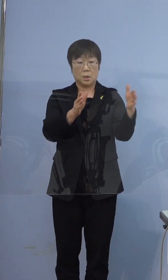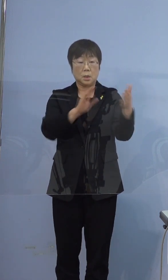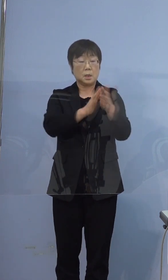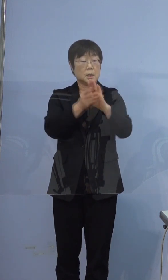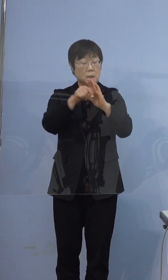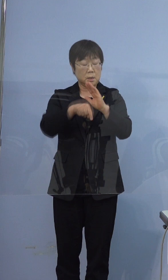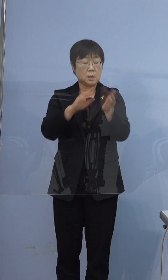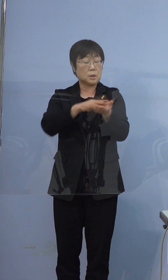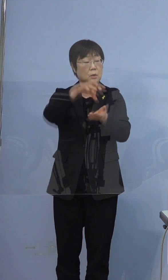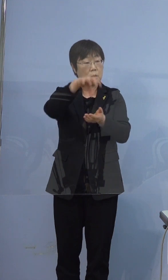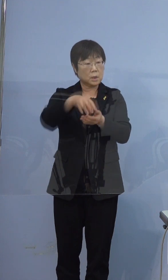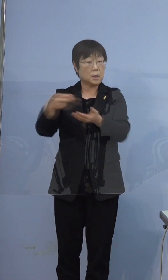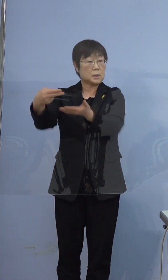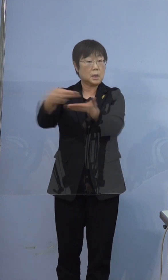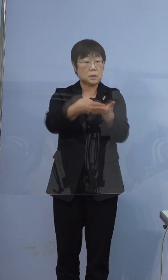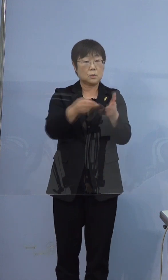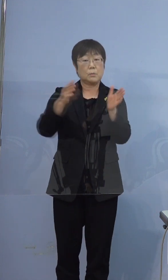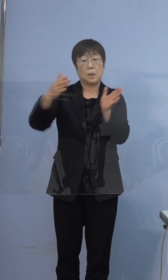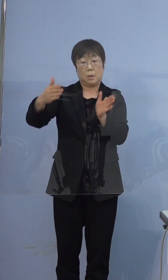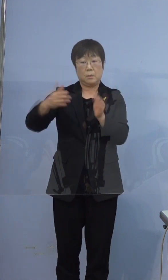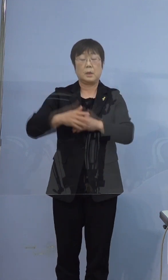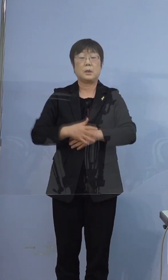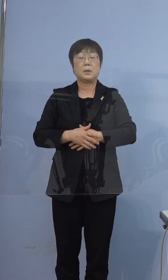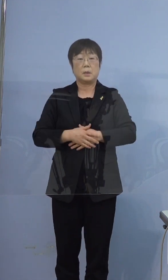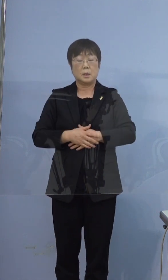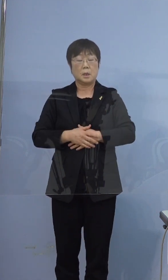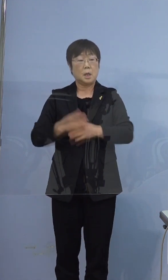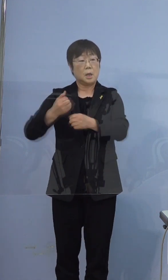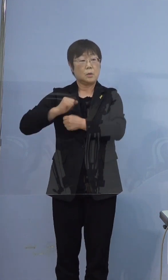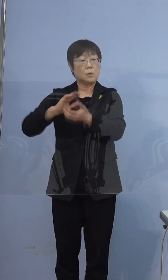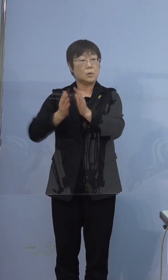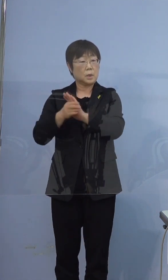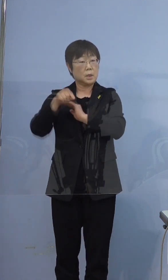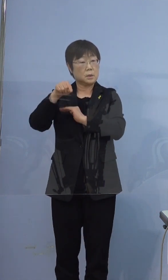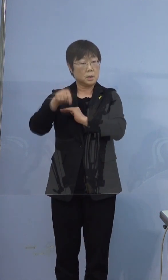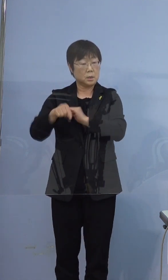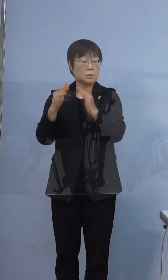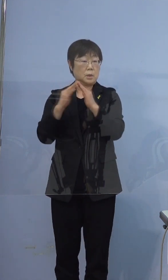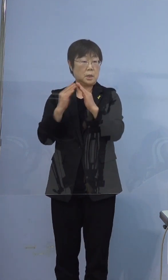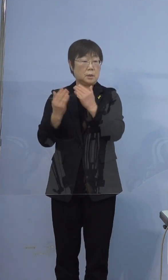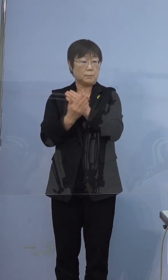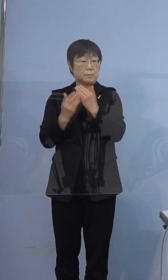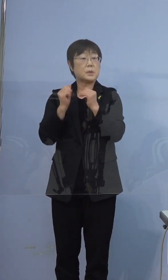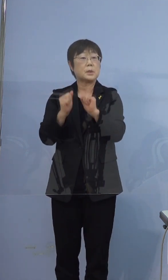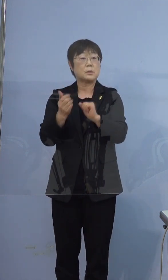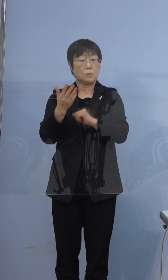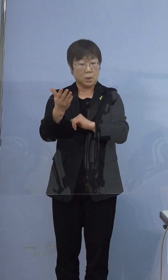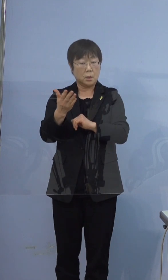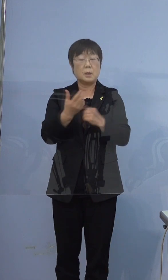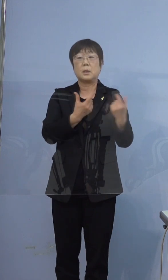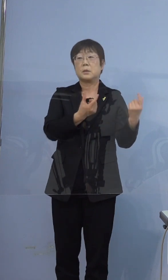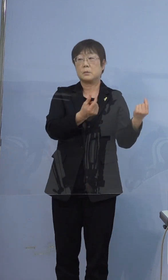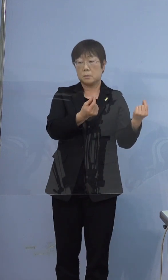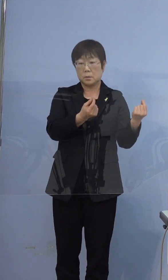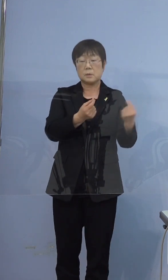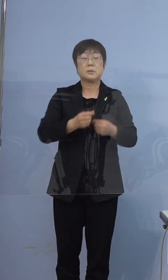徳島県内の医療機関に搬送されるまでは ずっと兵庫県内のご自宅にいたということですか というふうに伺っています